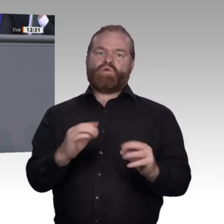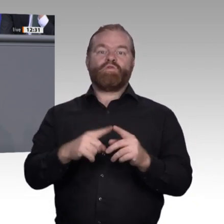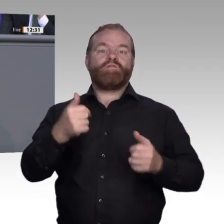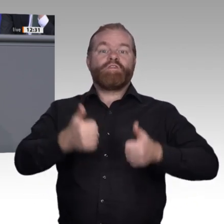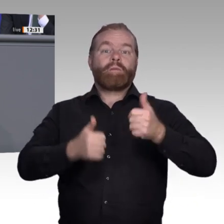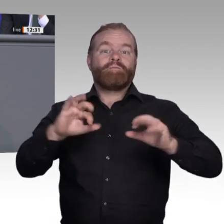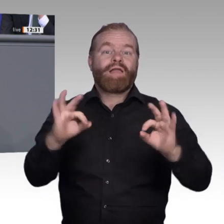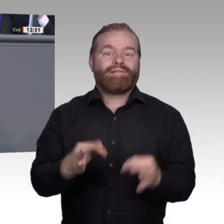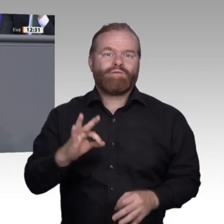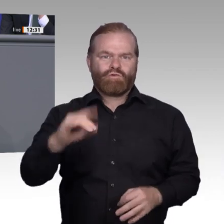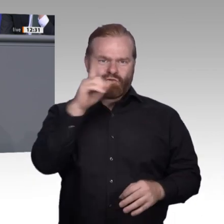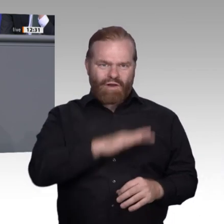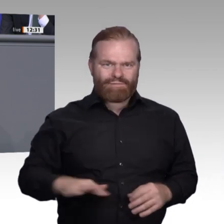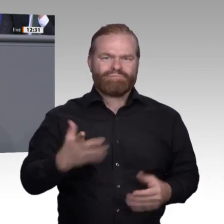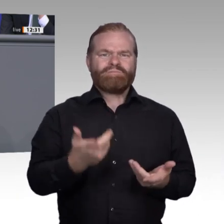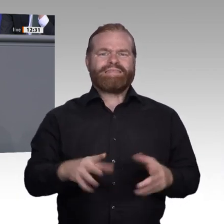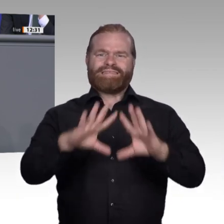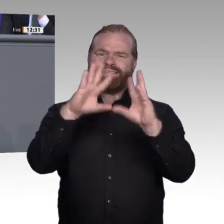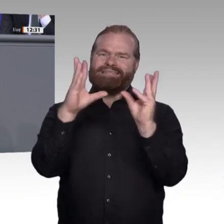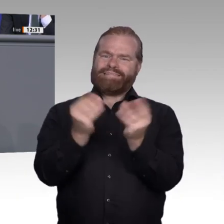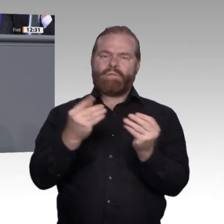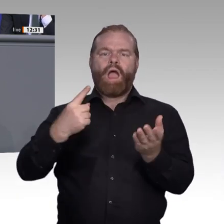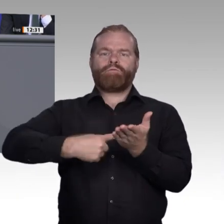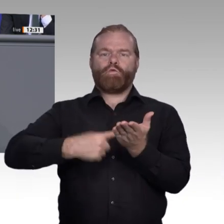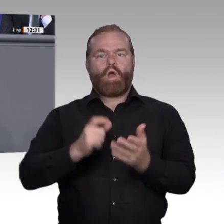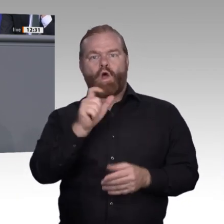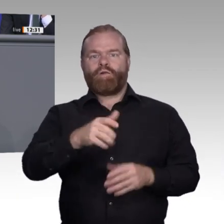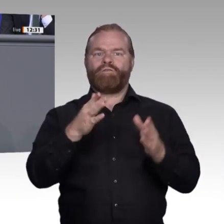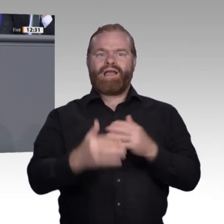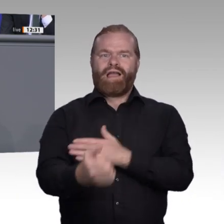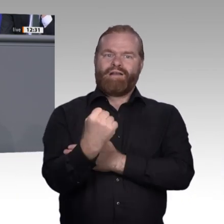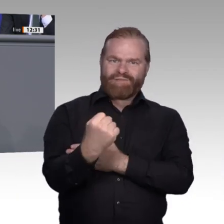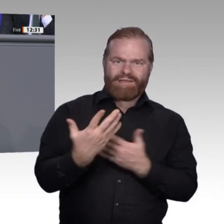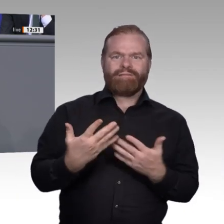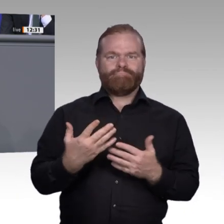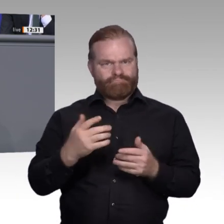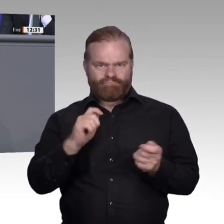Der Weiterbildungsbedarf nimmt mit der digitalen Transformation stark zu. Es wird eine neue